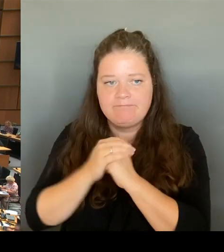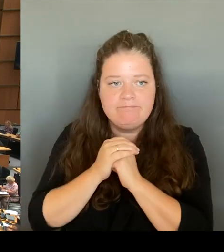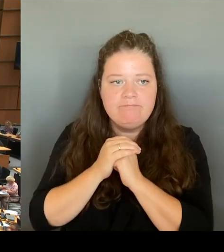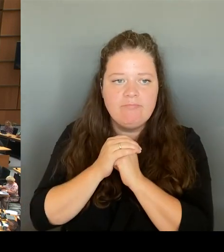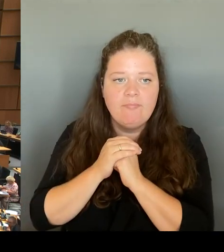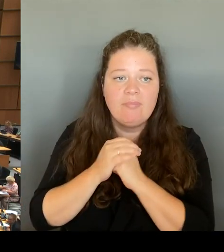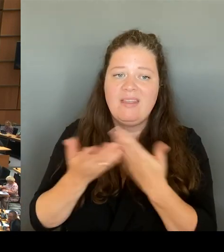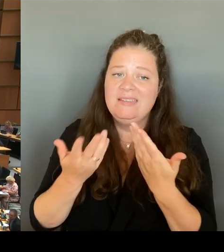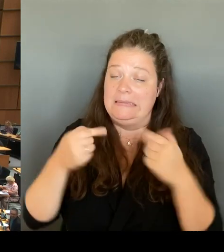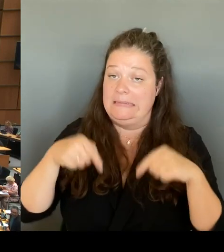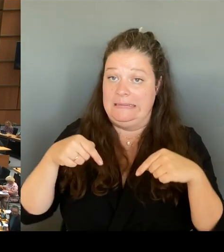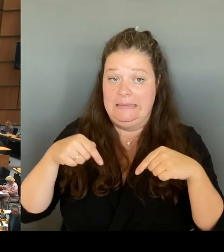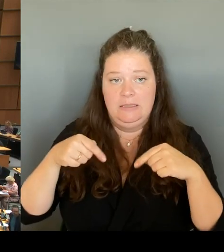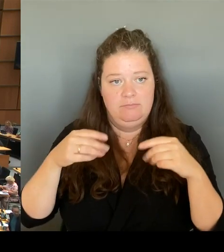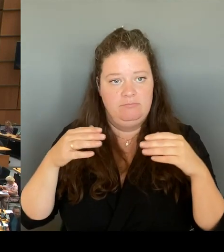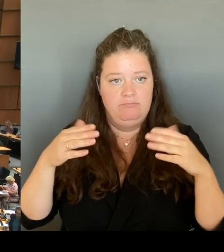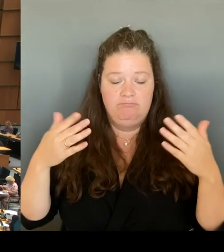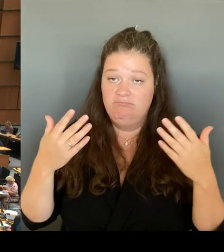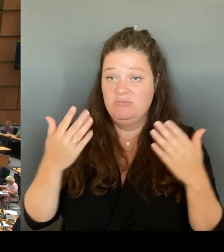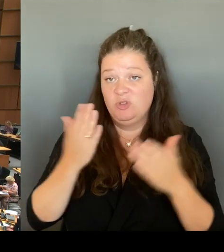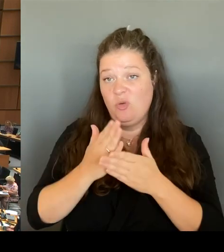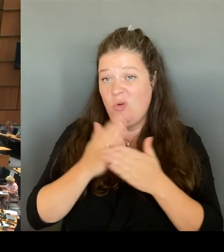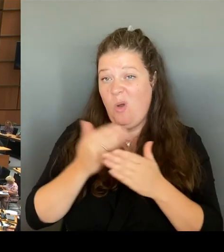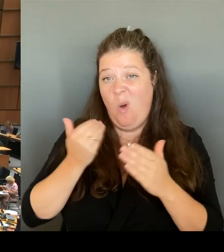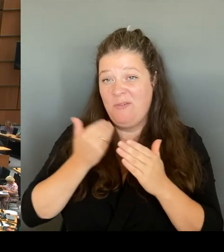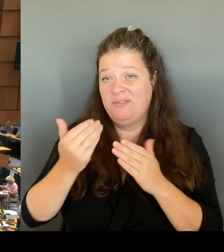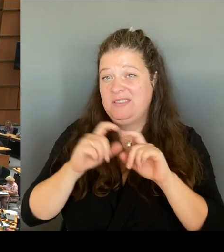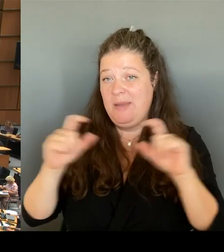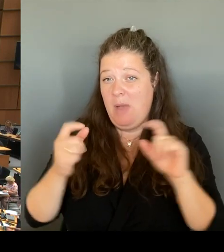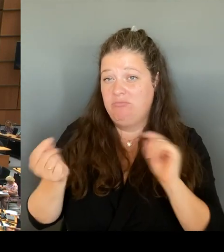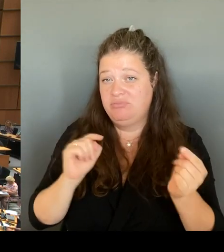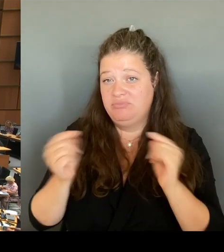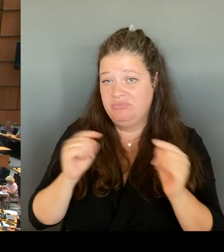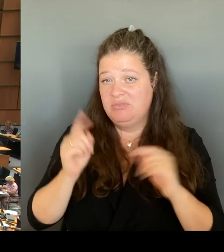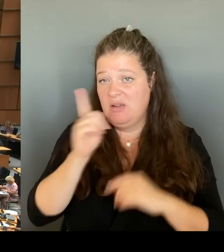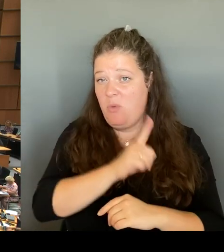Sie ist sehr, sehr oft besprochen worden vor Ort. Es gab heftigen Widerstand